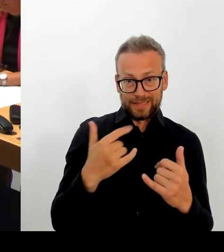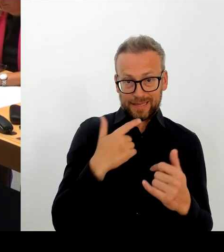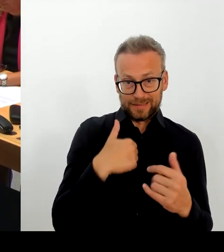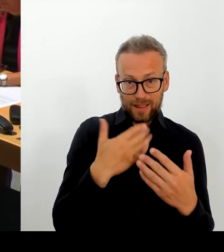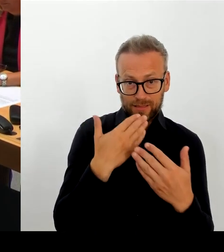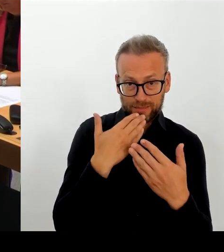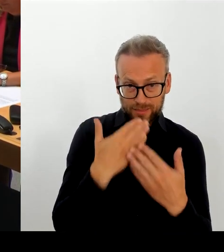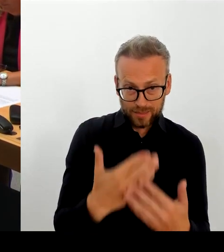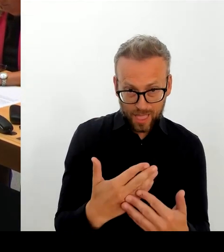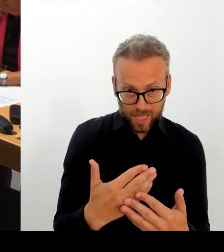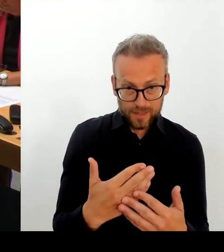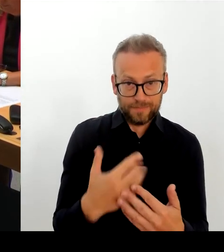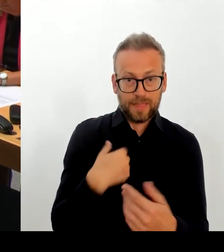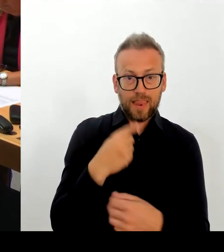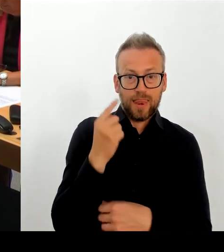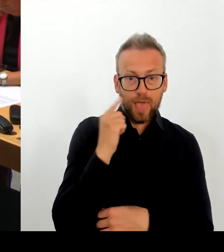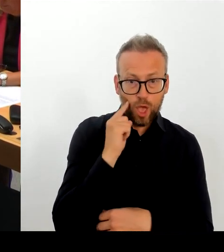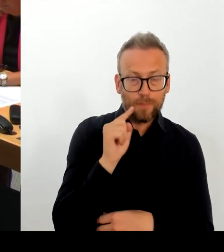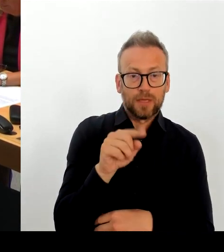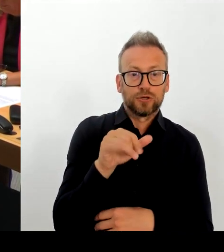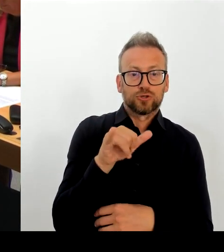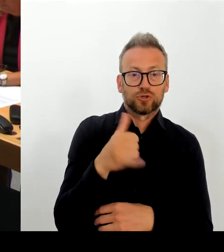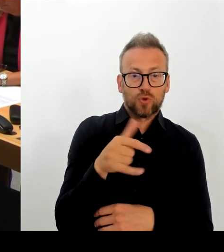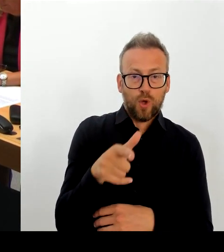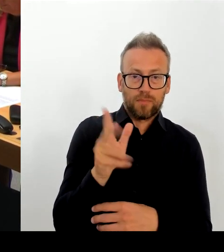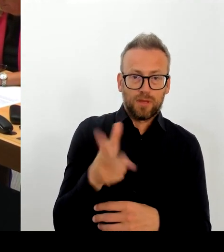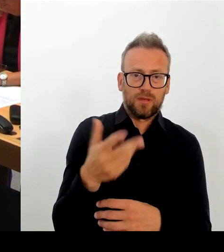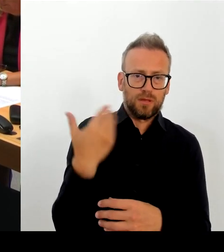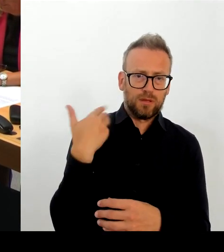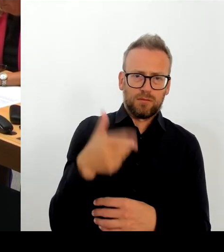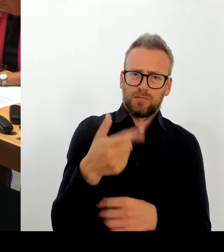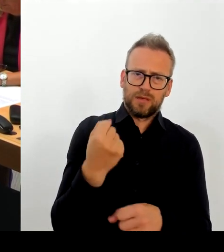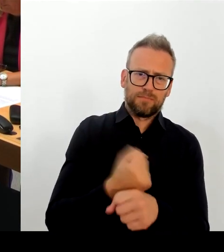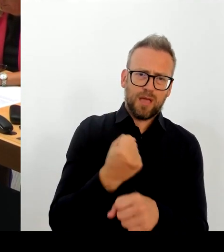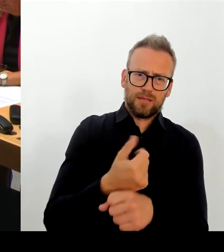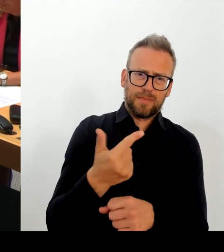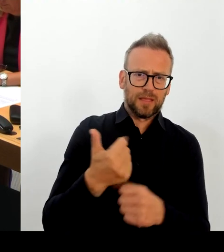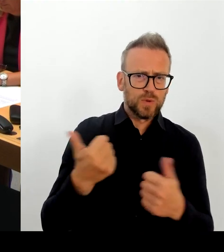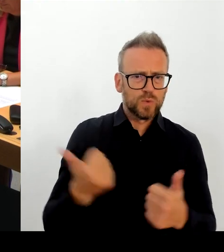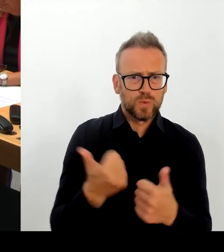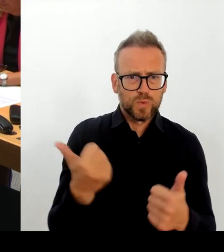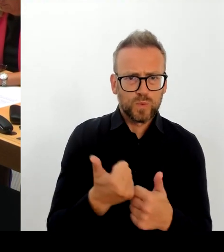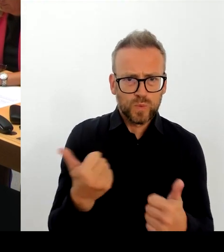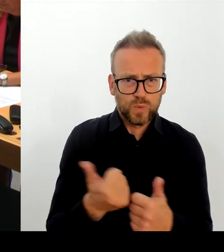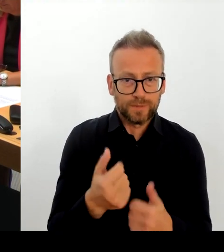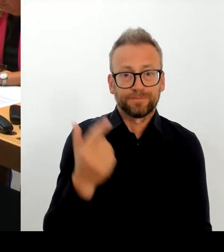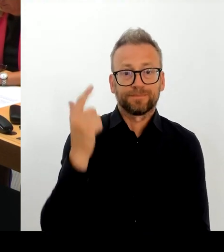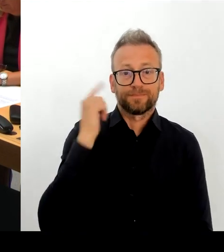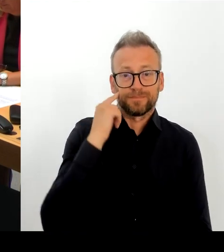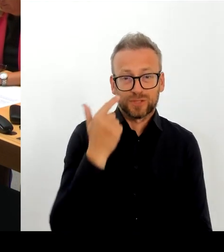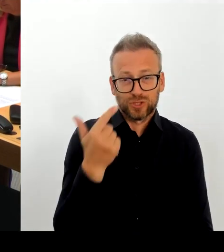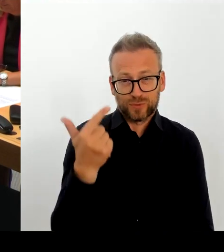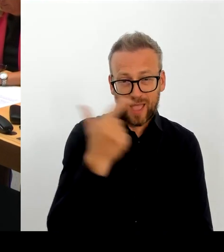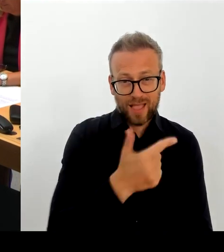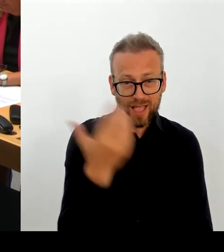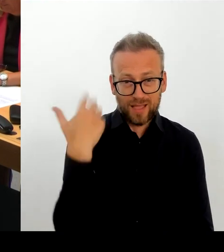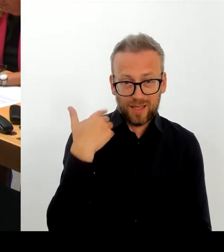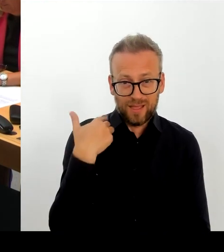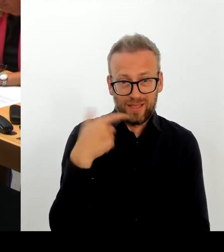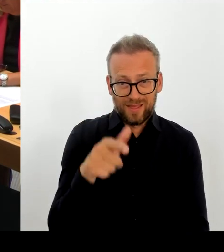Jahr 2024, die jetzt schon in Vorbereitung sind. Sie wissen, dass wir gemeinsam hier mit dem Bund auch